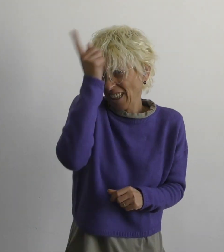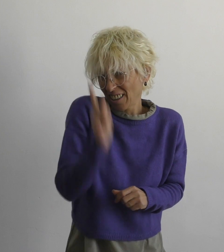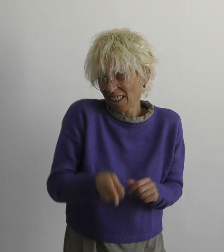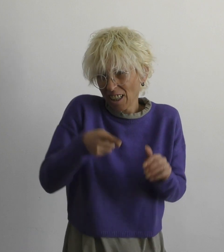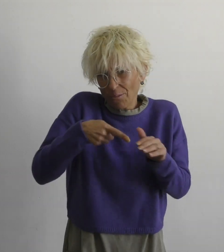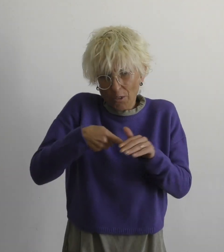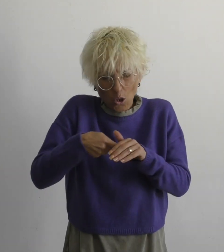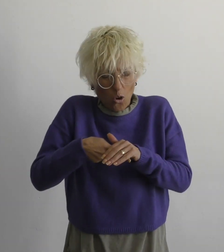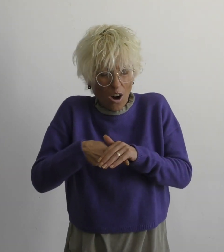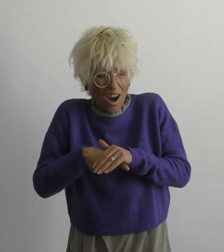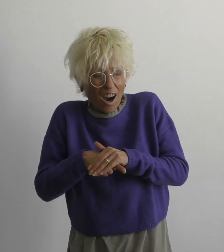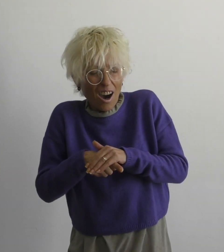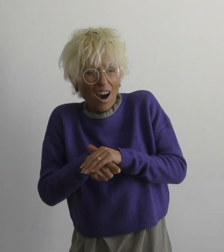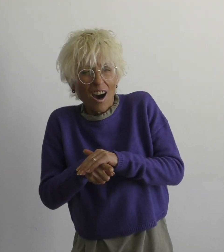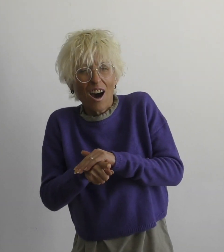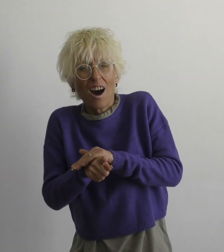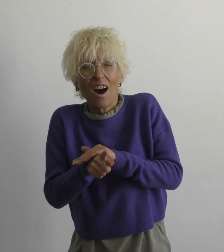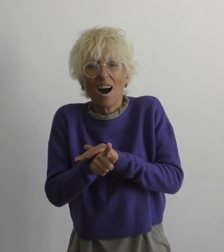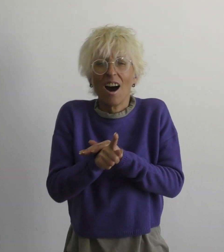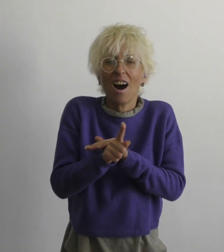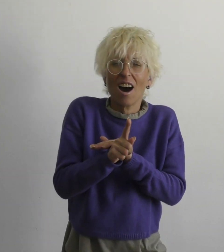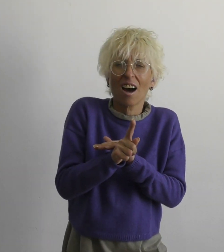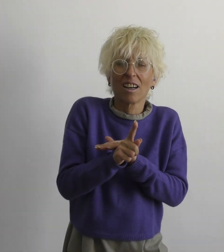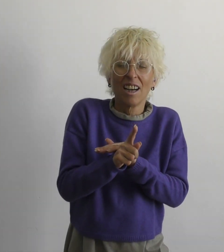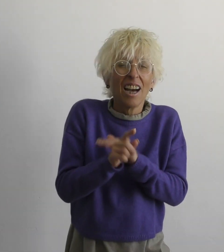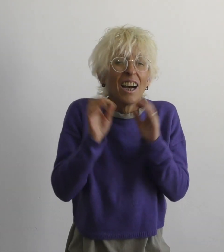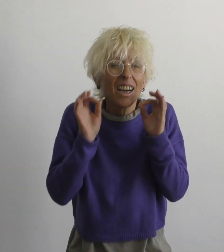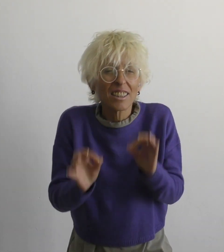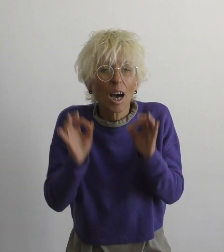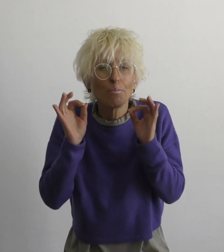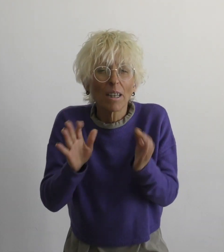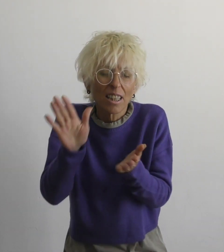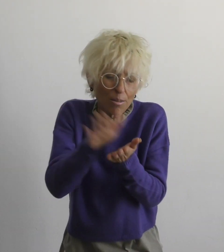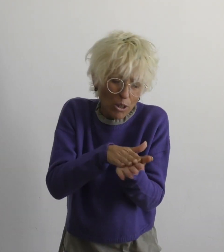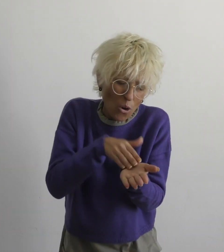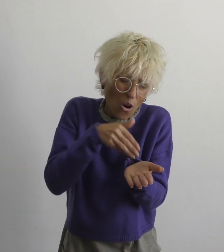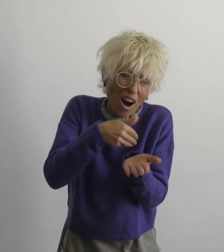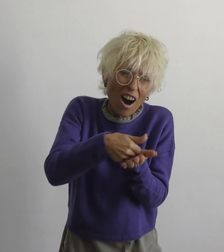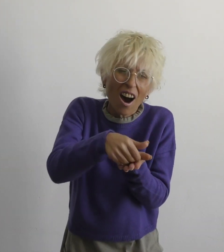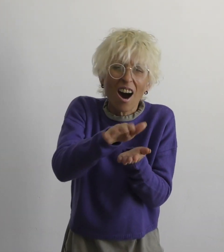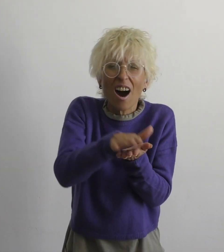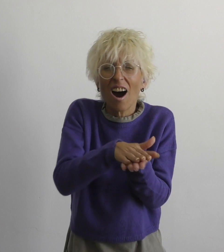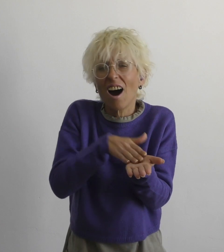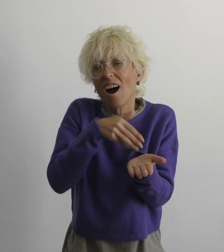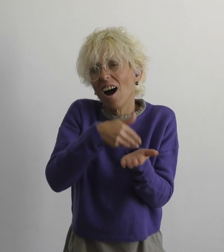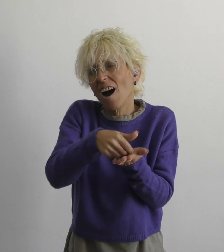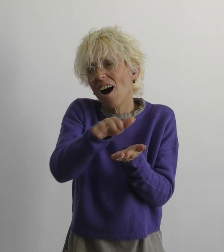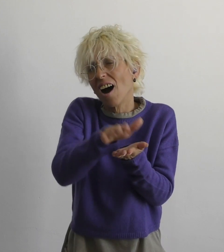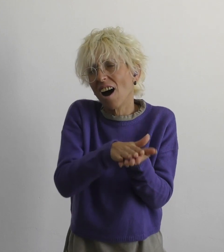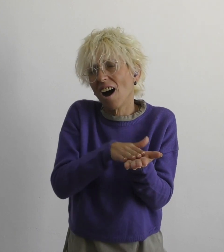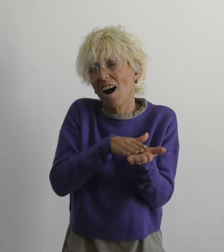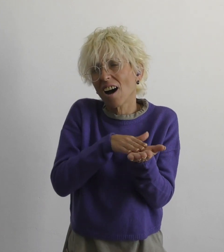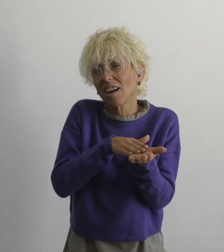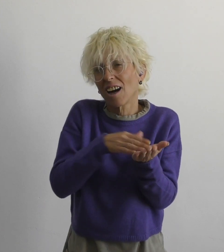нет необходимости бежать правду смазать